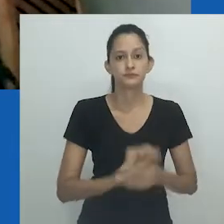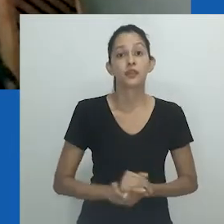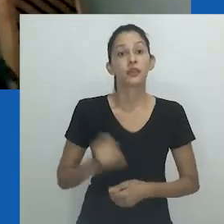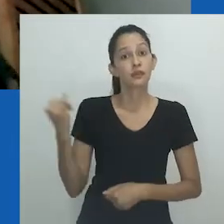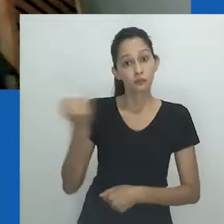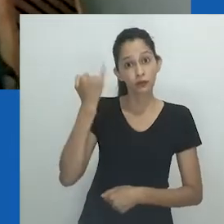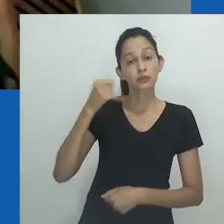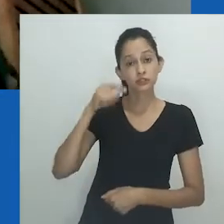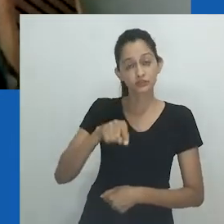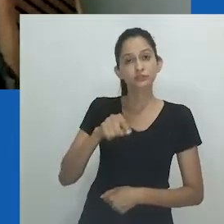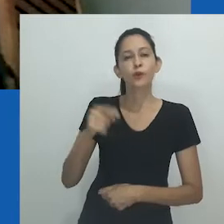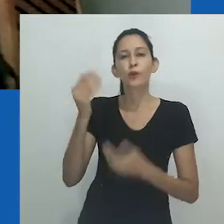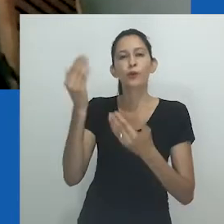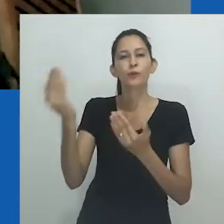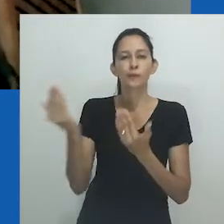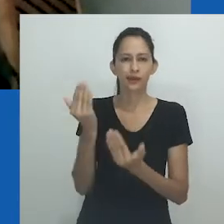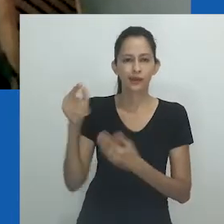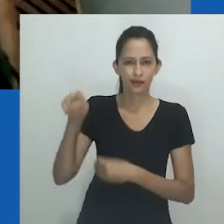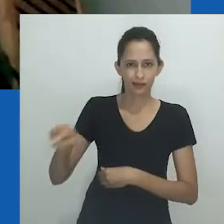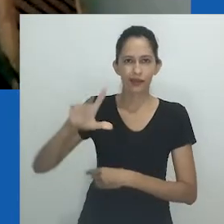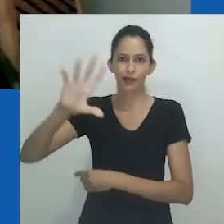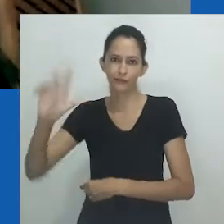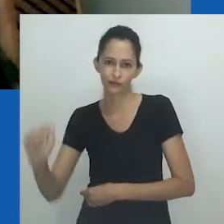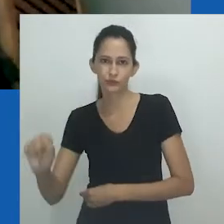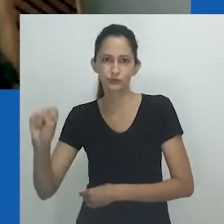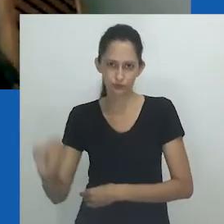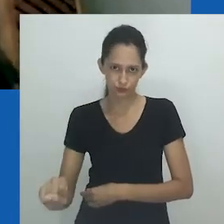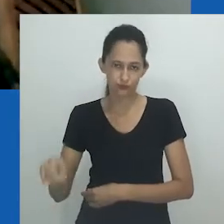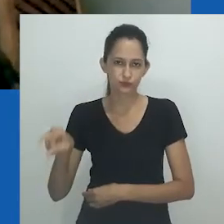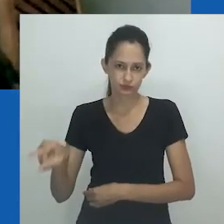Fundamental nesse jogo de espelhos é a África do Sul e o regime do Apartheid.